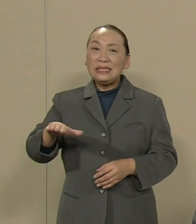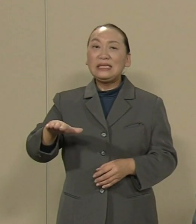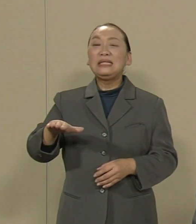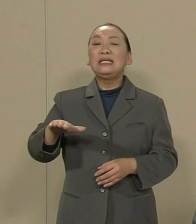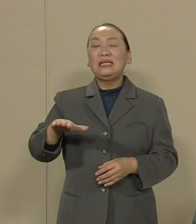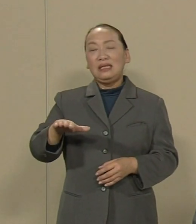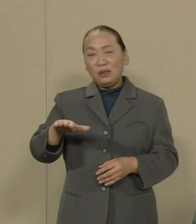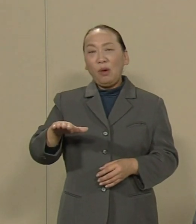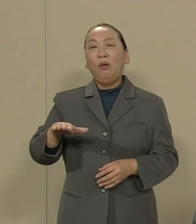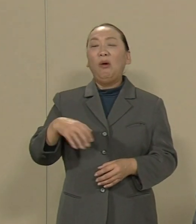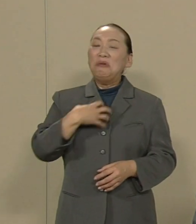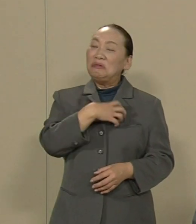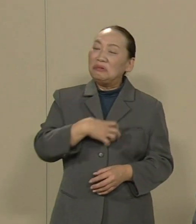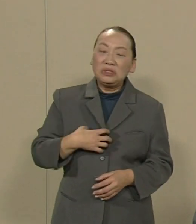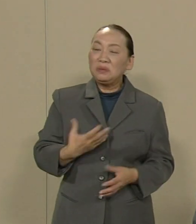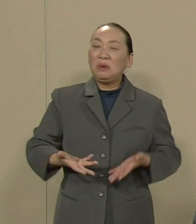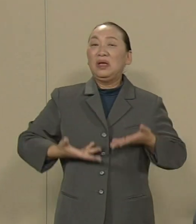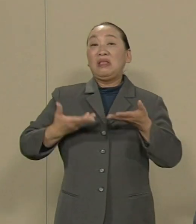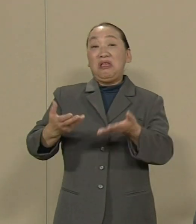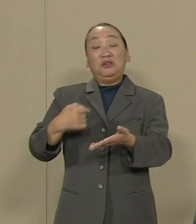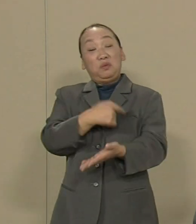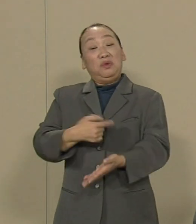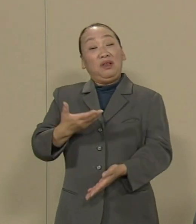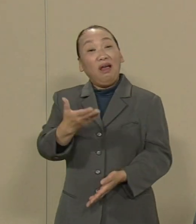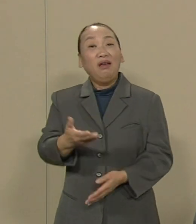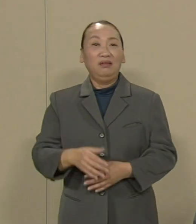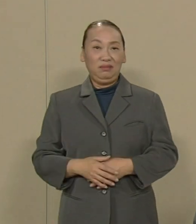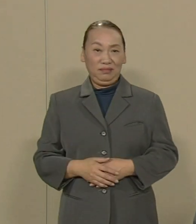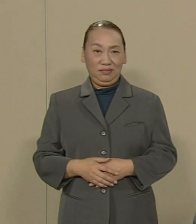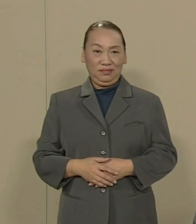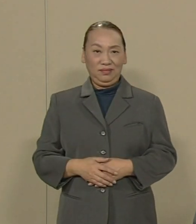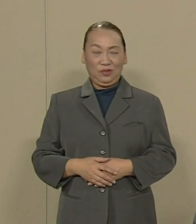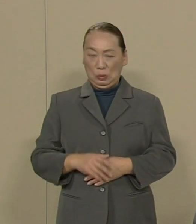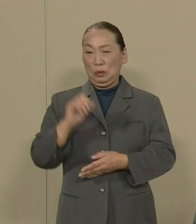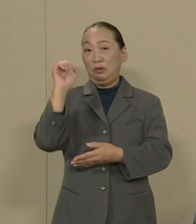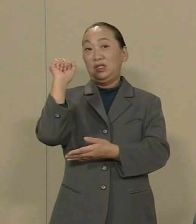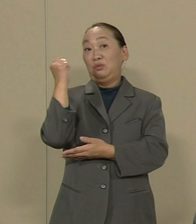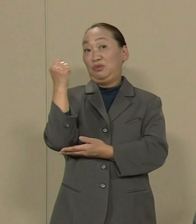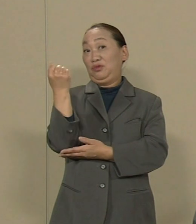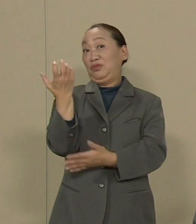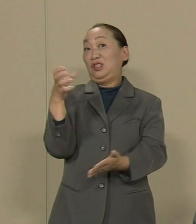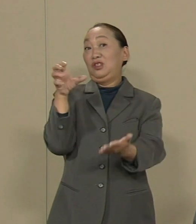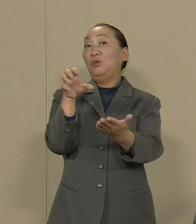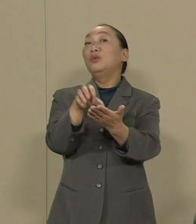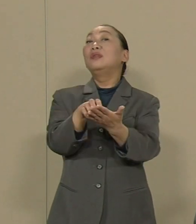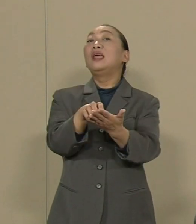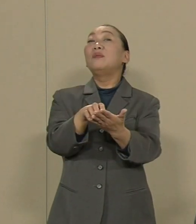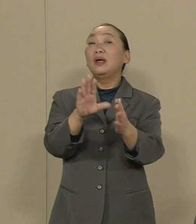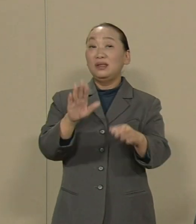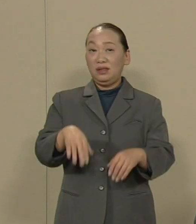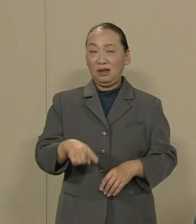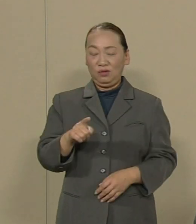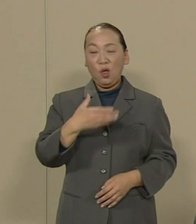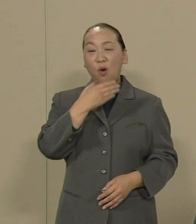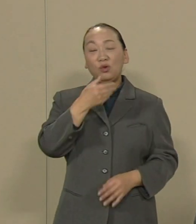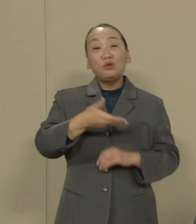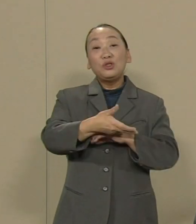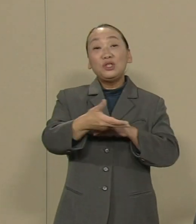思っているのか｣という投書が 地元新聞に載っていました こうした福島の現実にふたをして